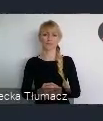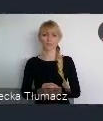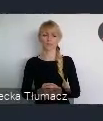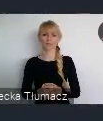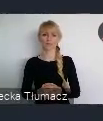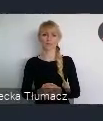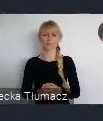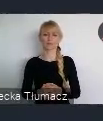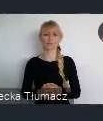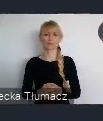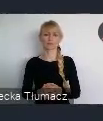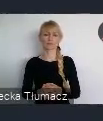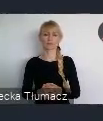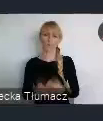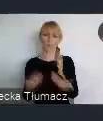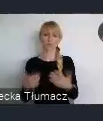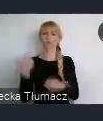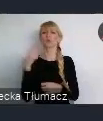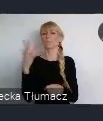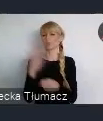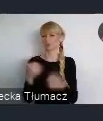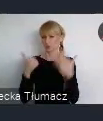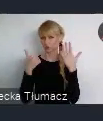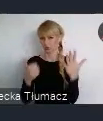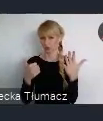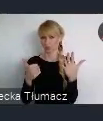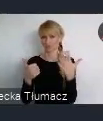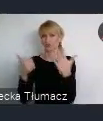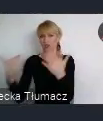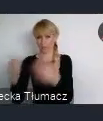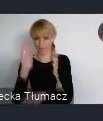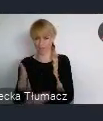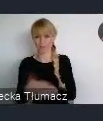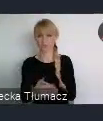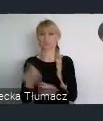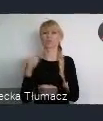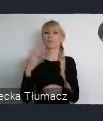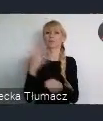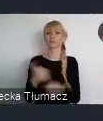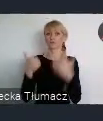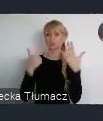Ten wiek patrząc, na wielowiekowe miasta naszego kraju,